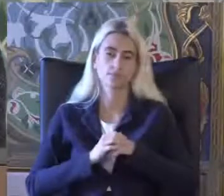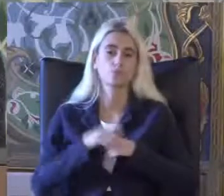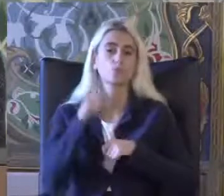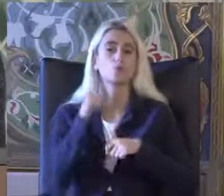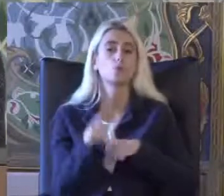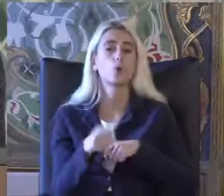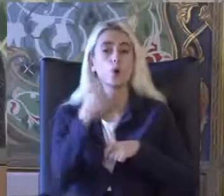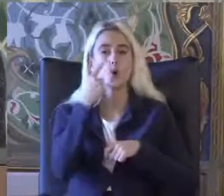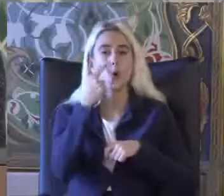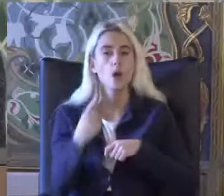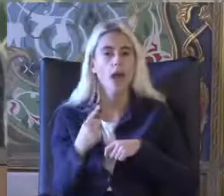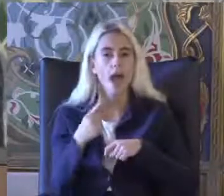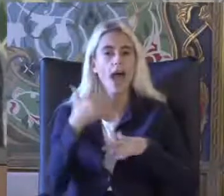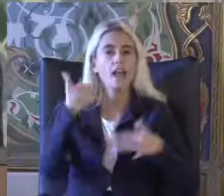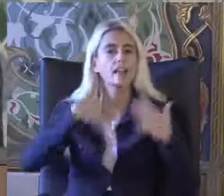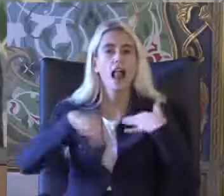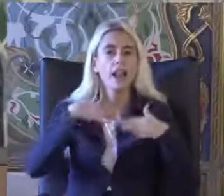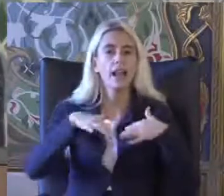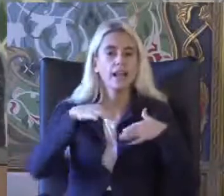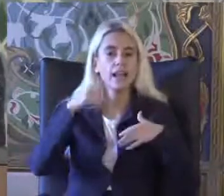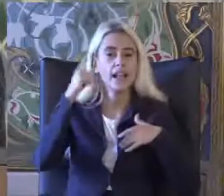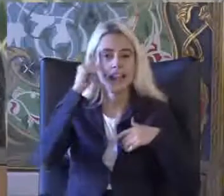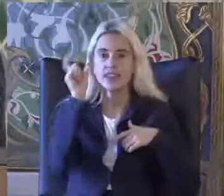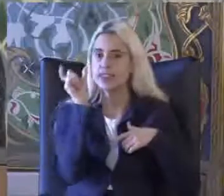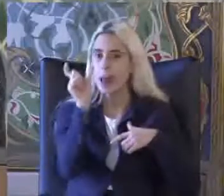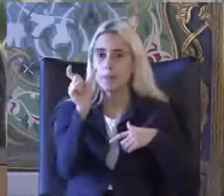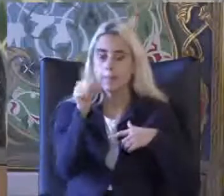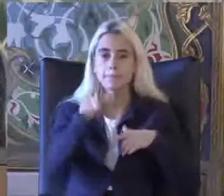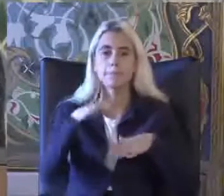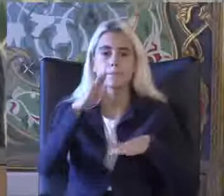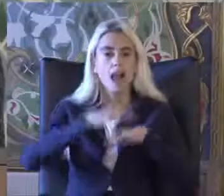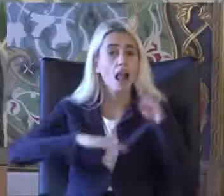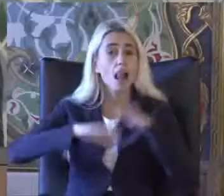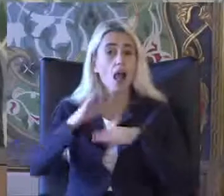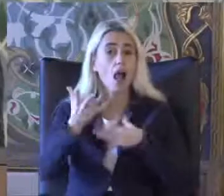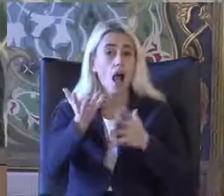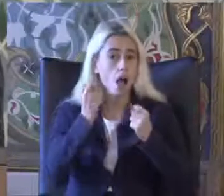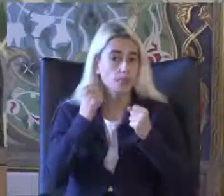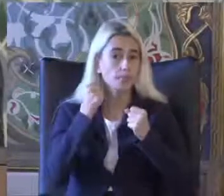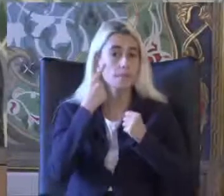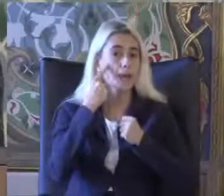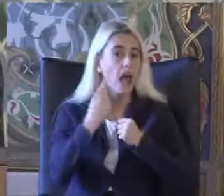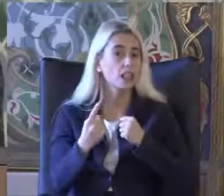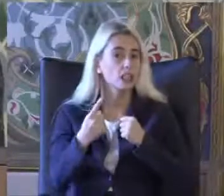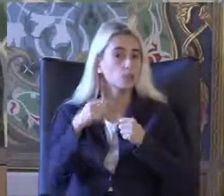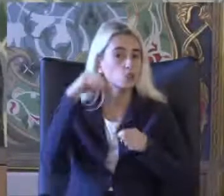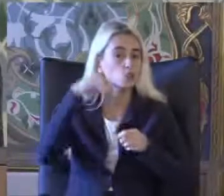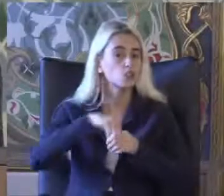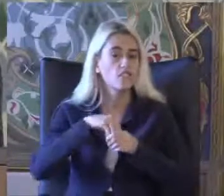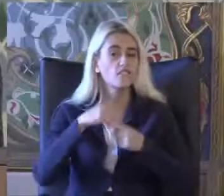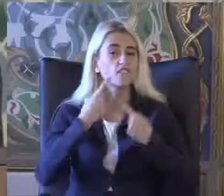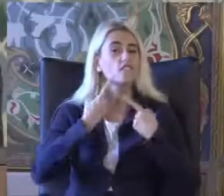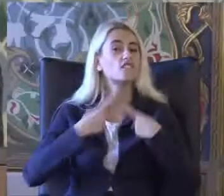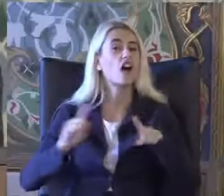Engellilik tanımını Ele aldığımız baktığımız Durumdan yerden Daha farklı şekilde tanımlıyoruz